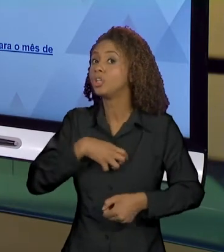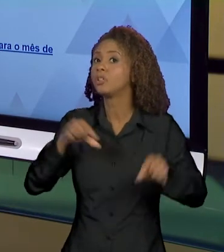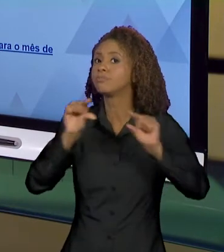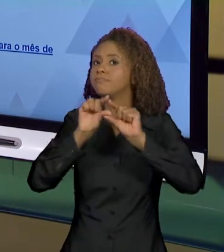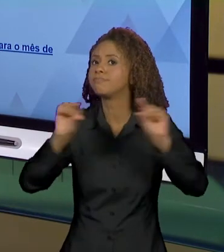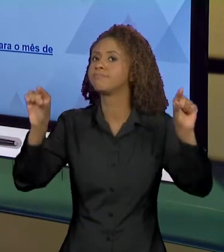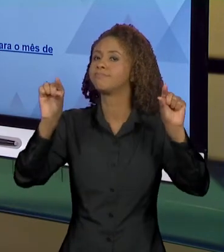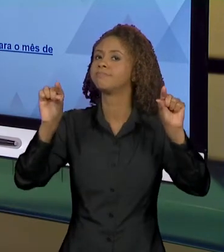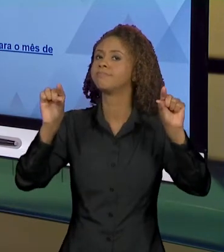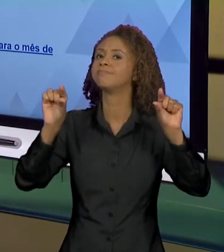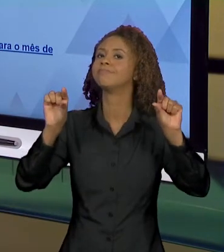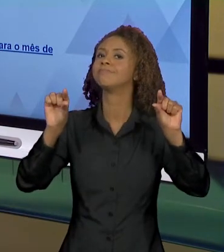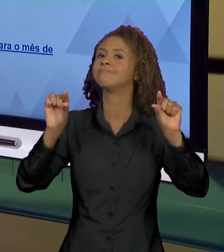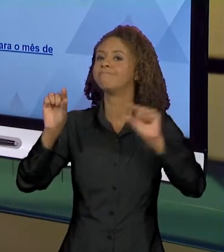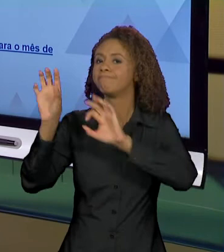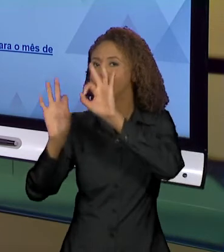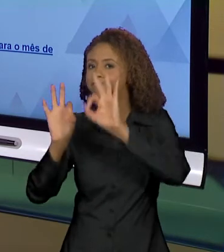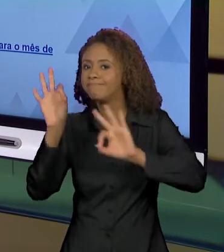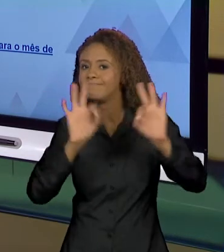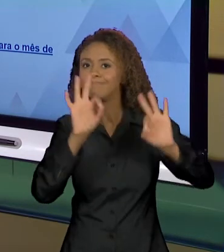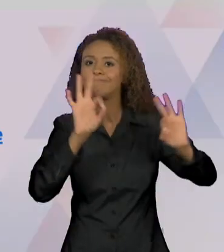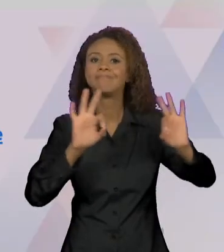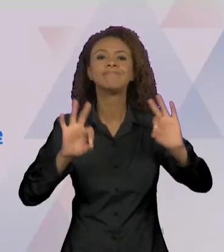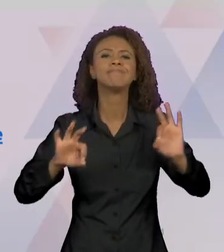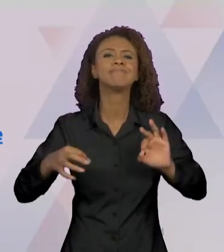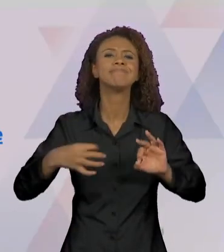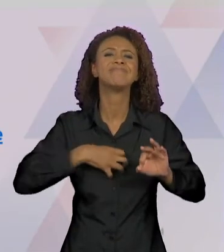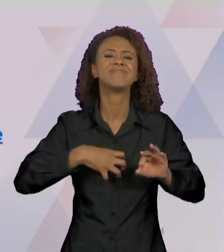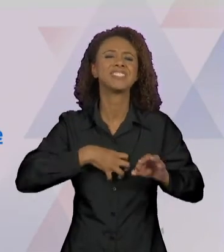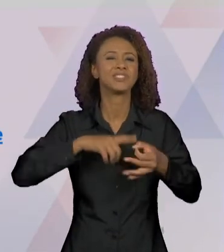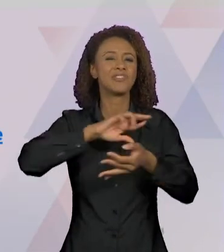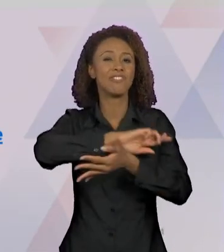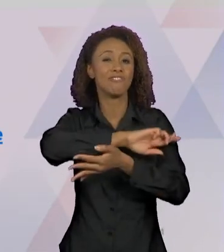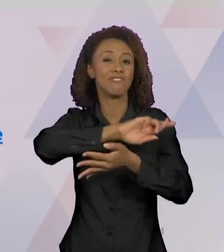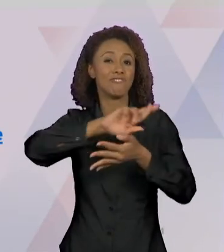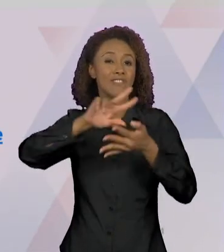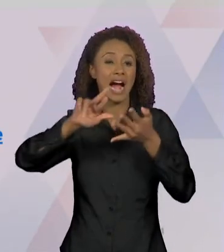FORMULADA EM DIVERSOS ANÚNCIOS, EM DIVERSAS